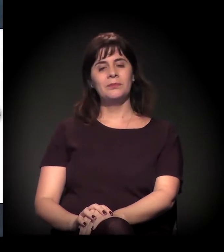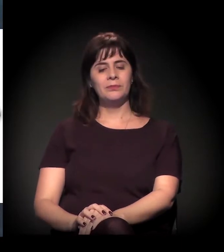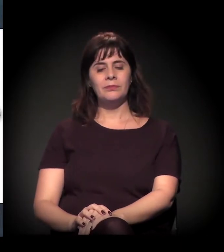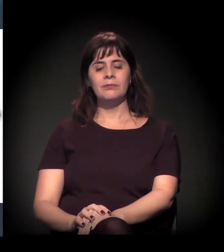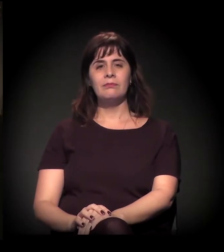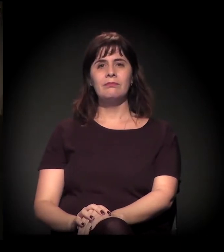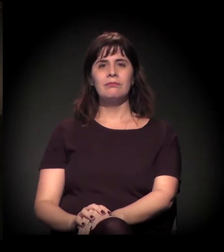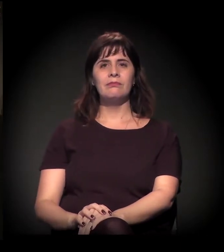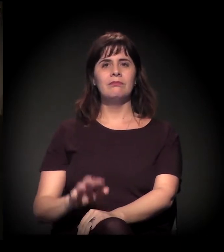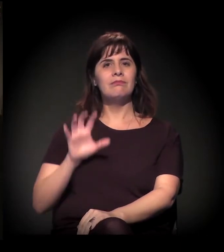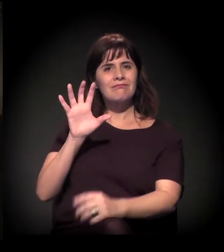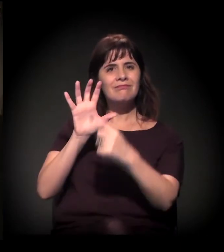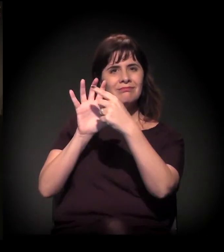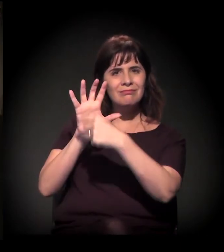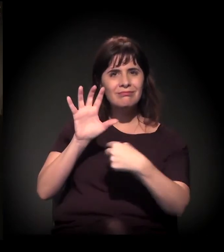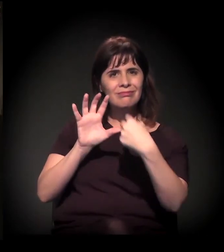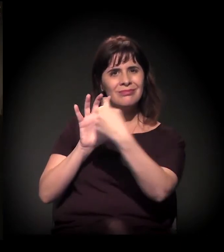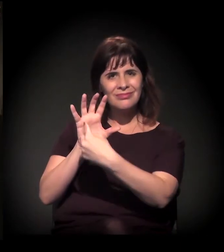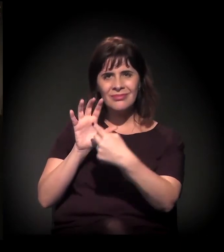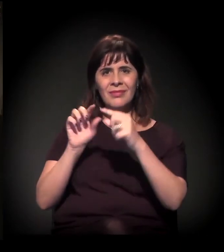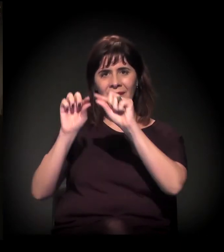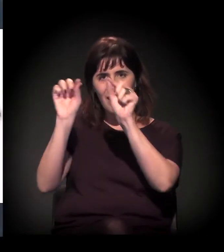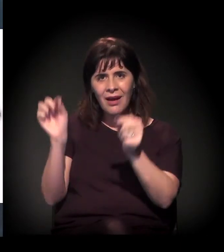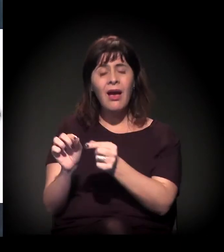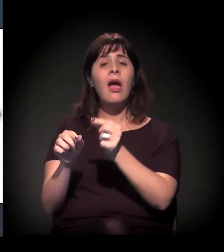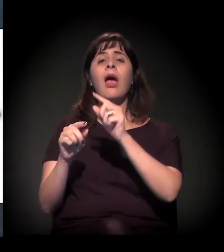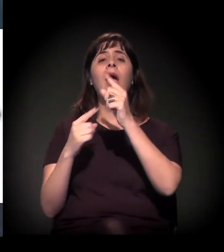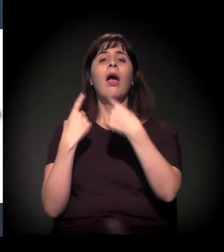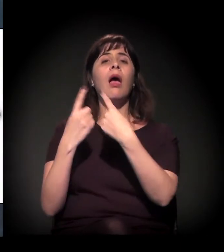Esse aqui é o Rodoanel...